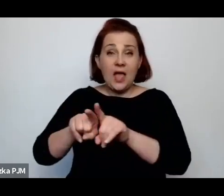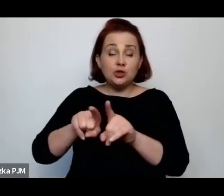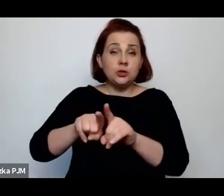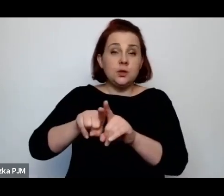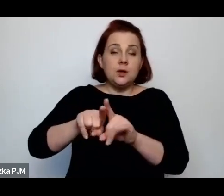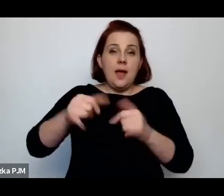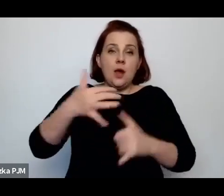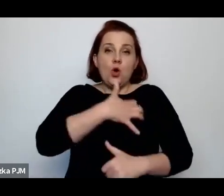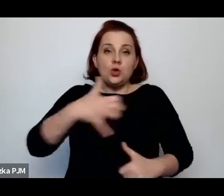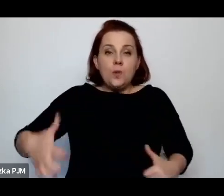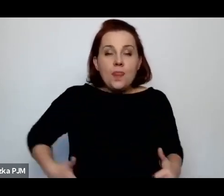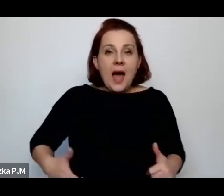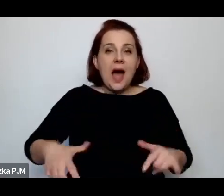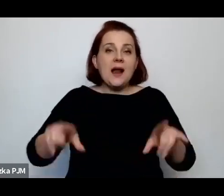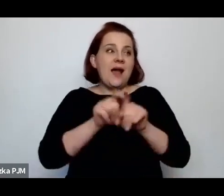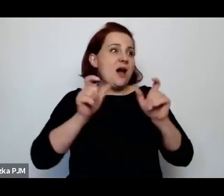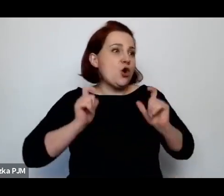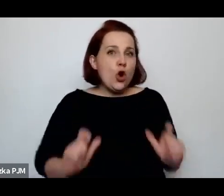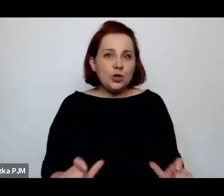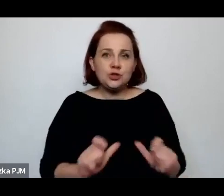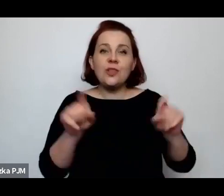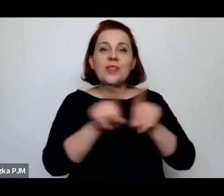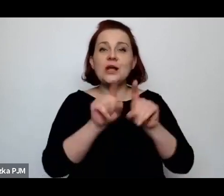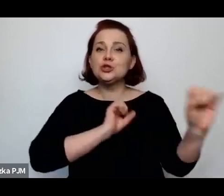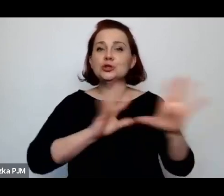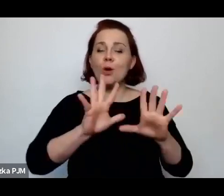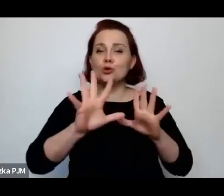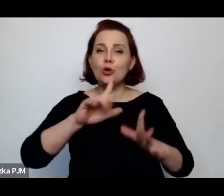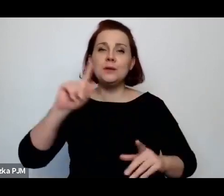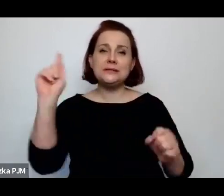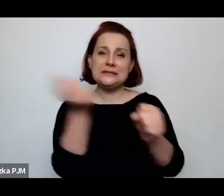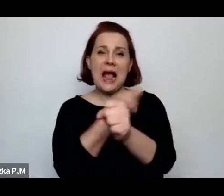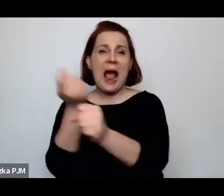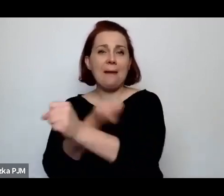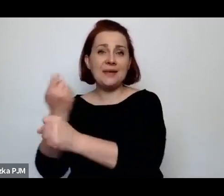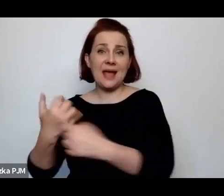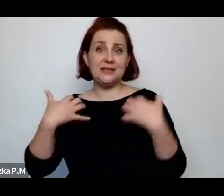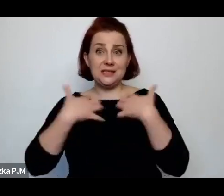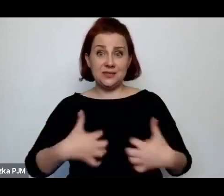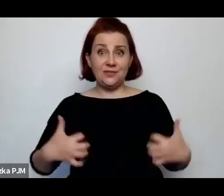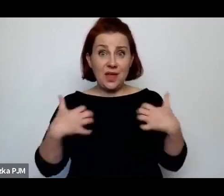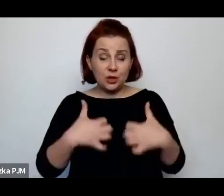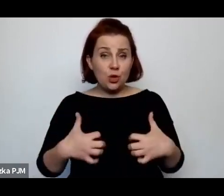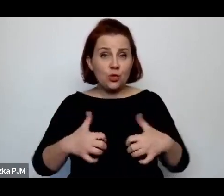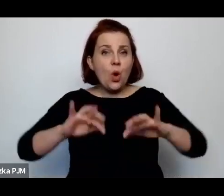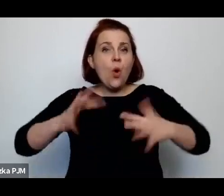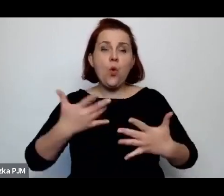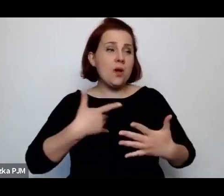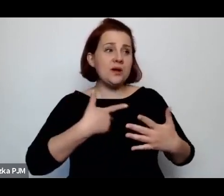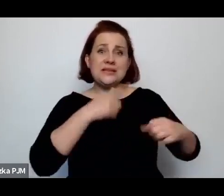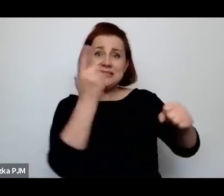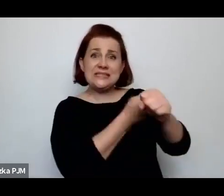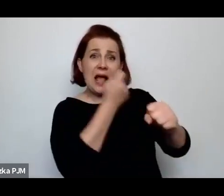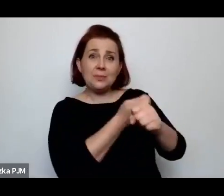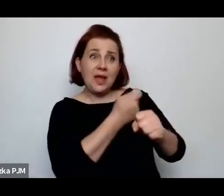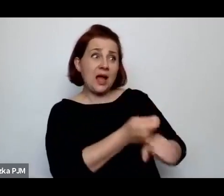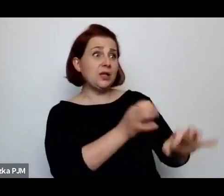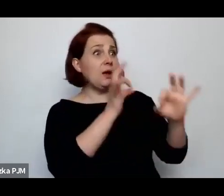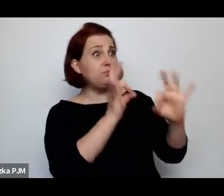sposoby zabijania zwierząt, które wówczas praktykowano, to czegoś takiego jak ubój humanitarny nie...